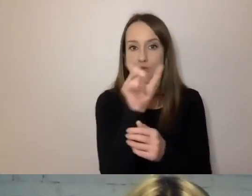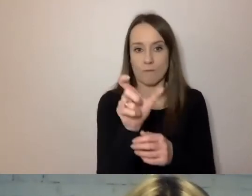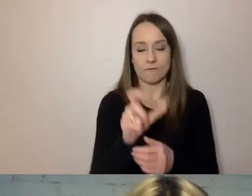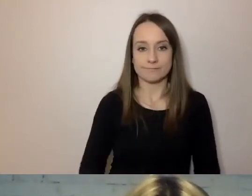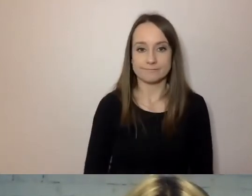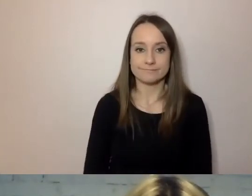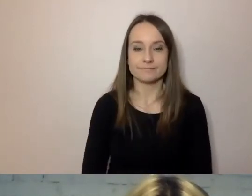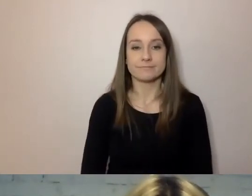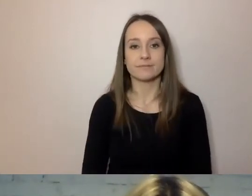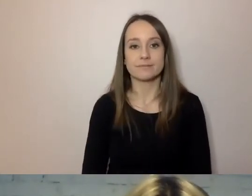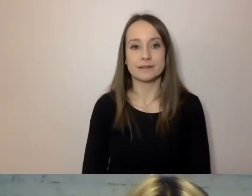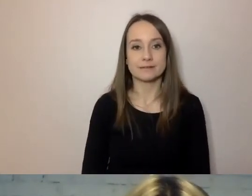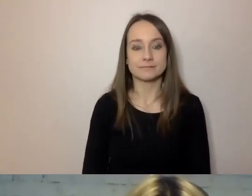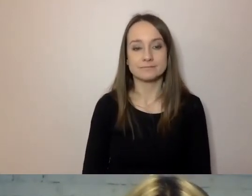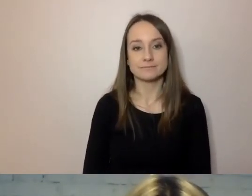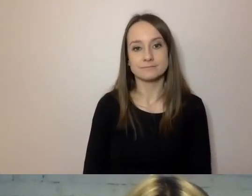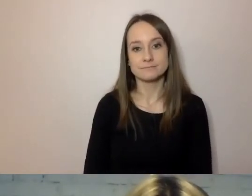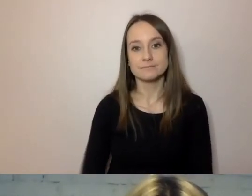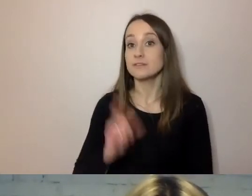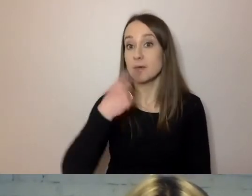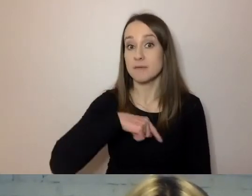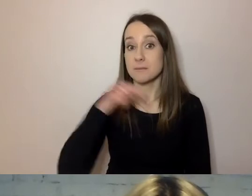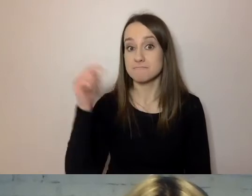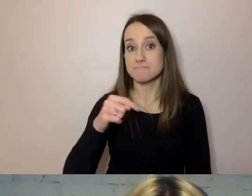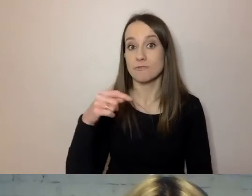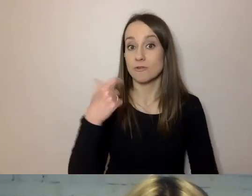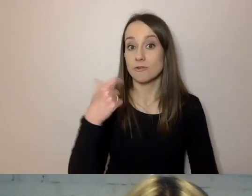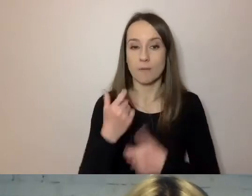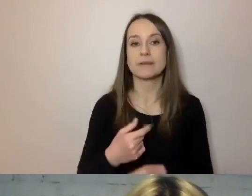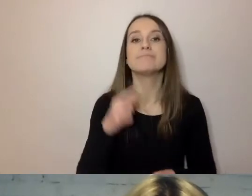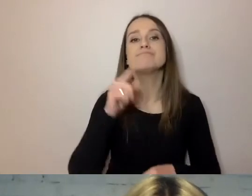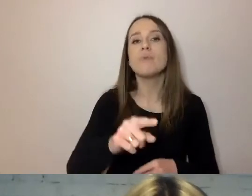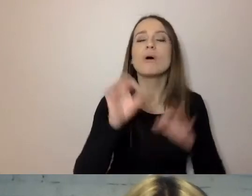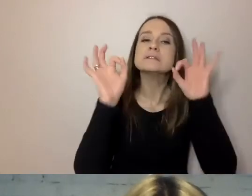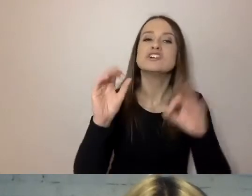Co jeszcze możemy zrobić? Pilnować szyku. To, o czym już wspomniałem: